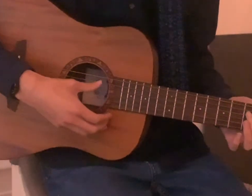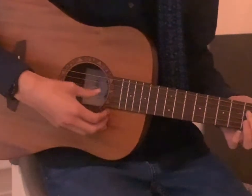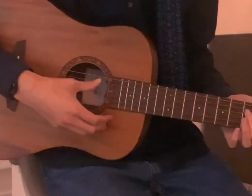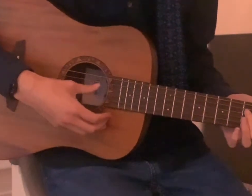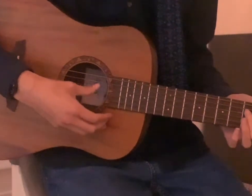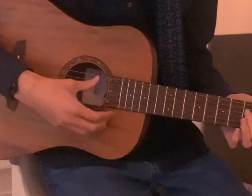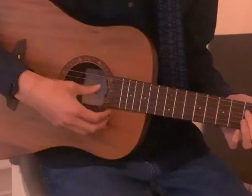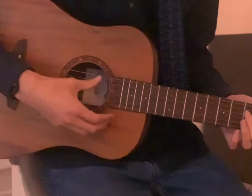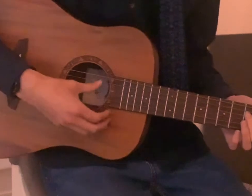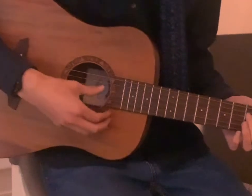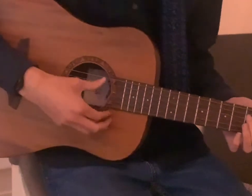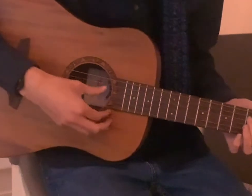Willkommen zur LIVE-Untertitelung